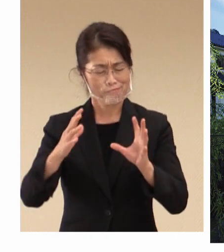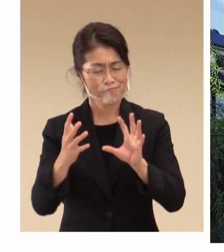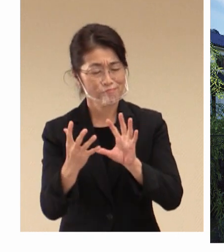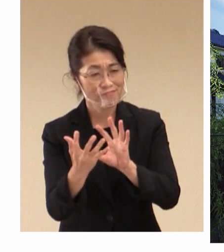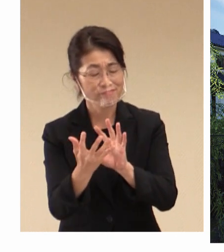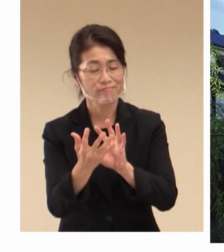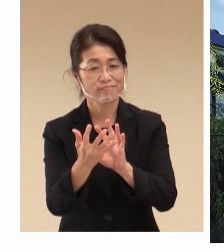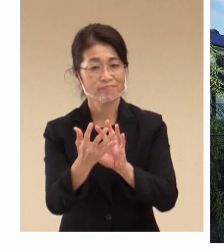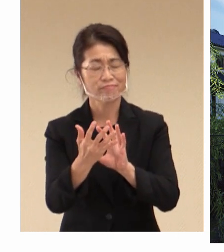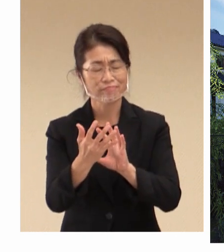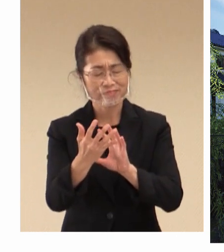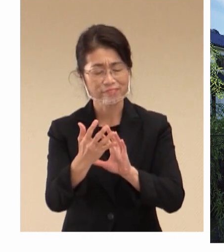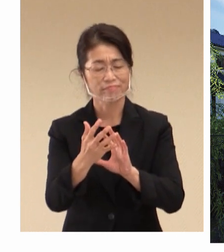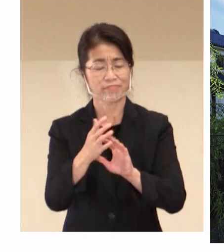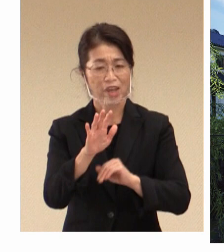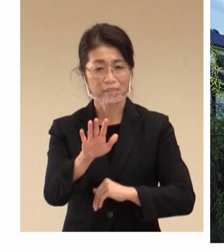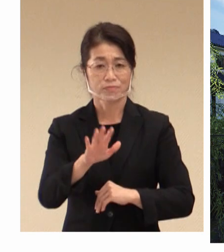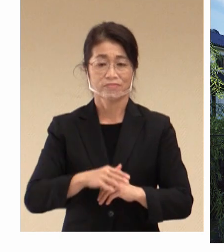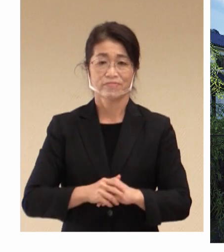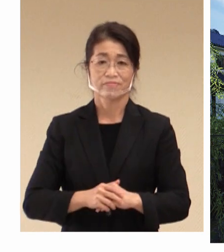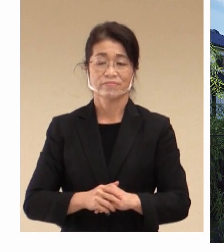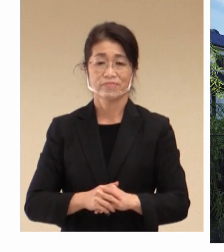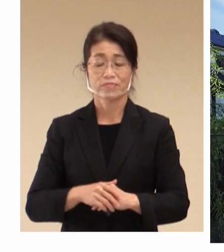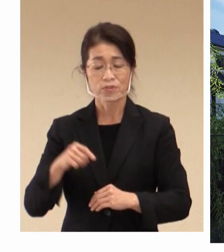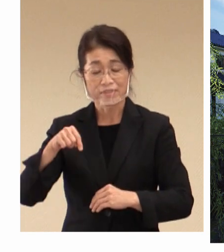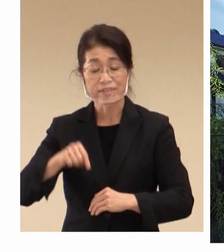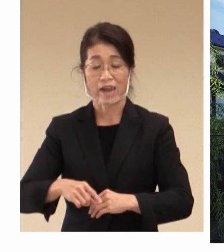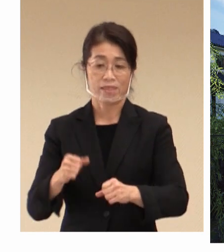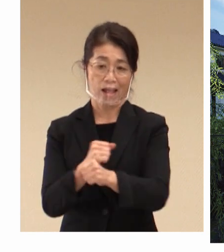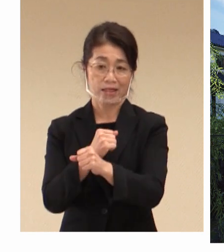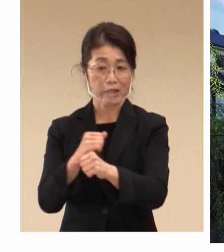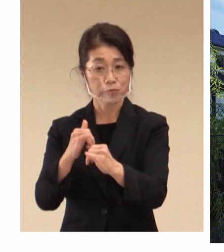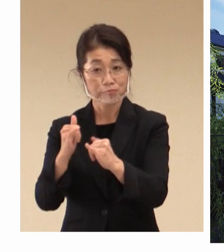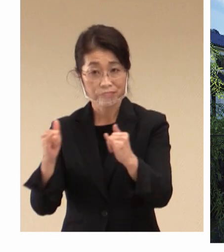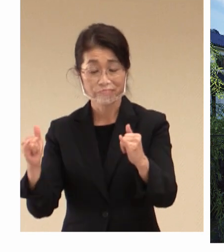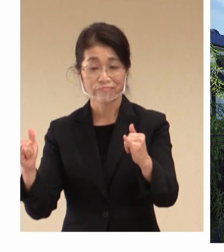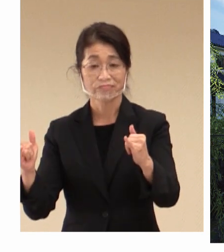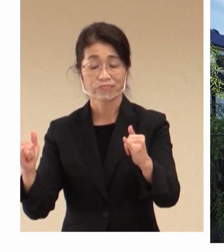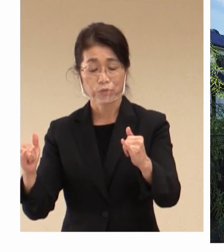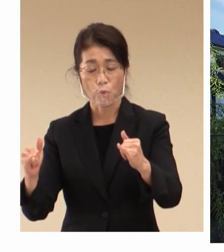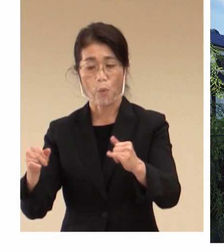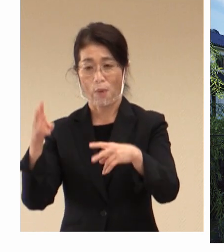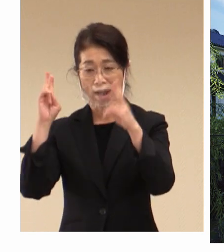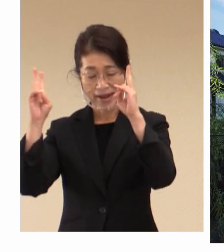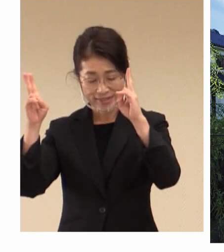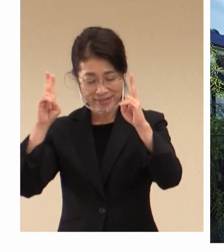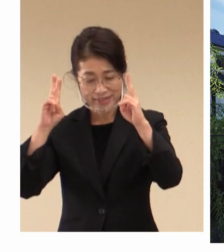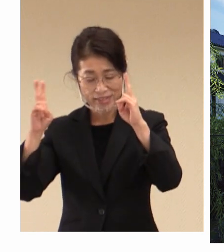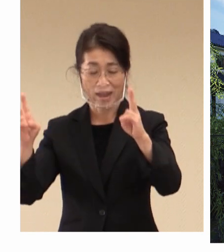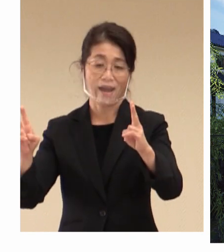入っている中で、 働く人々と、そして企業が 様々な